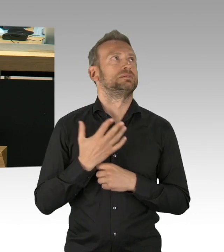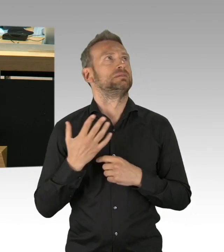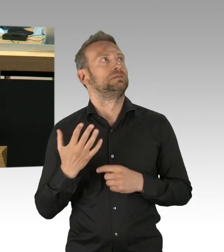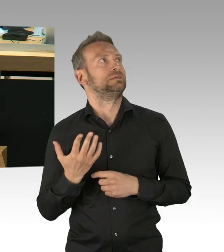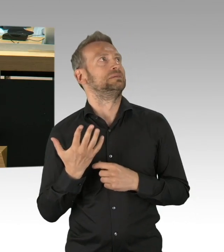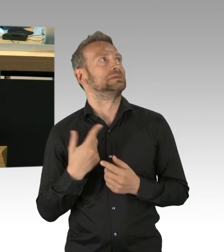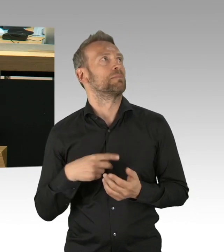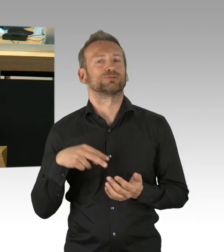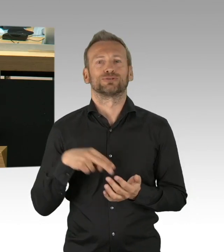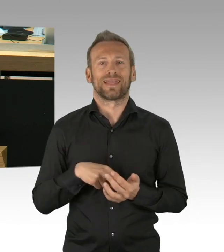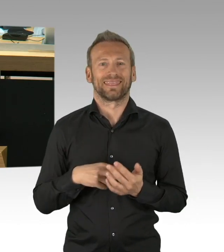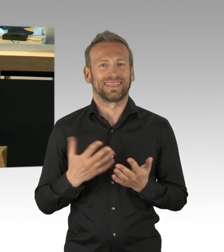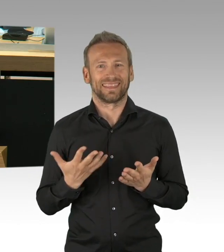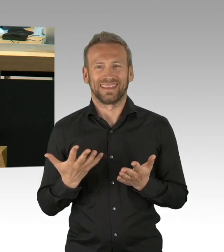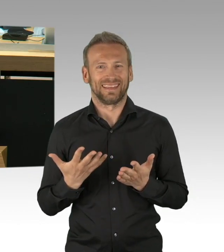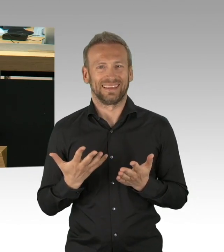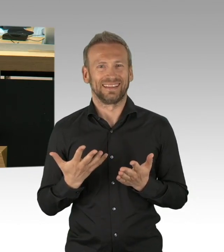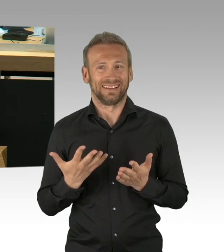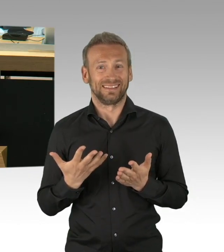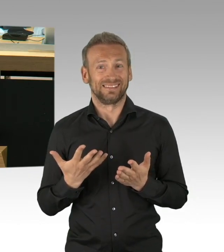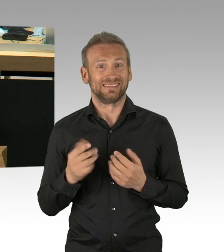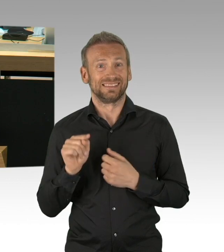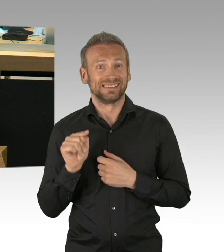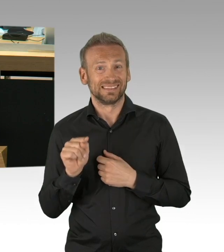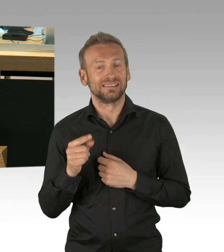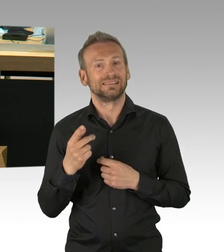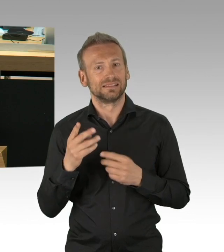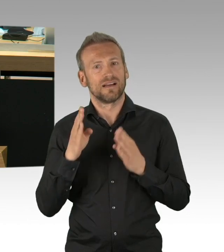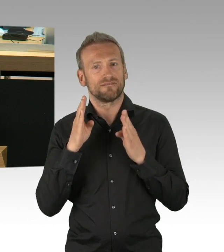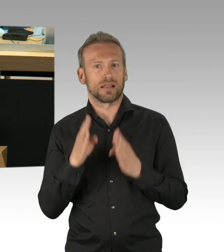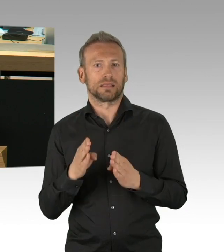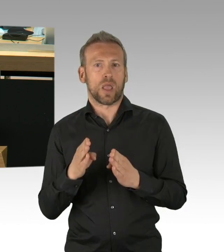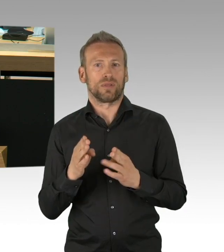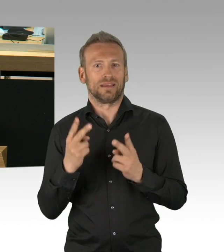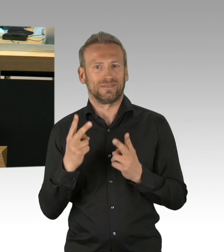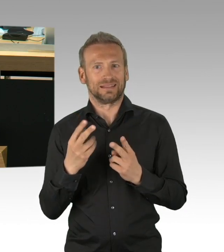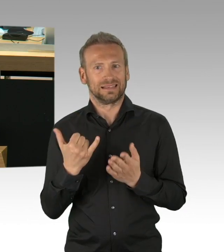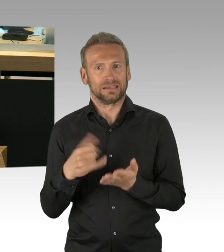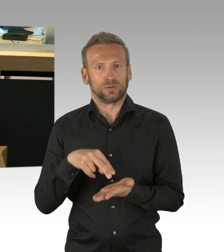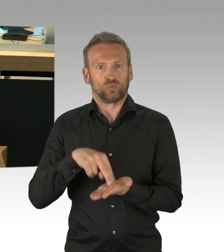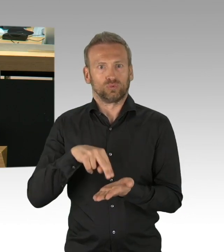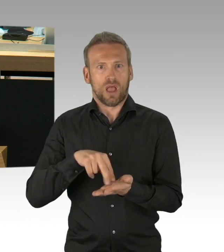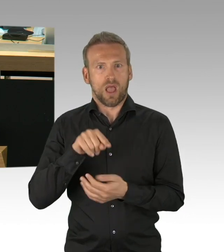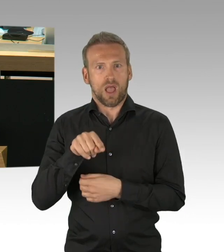diesen zu stärken, und zwar faktenorientiert zu stärken, ausgehend von wissenschaftlichen Szenarien.